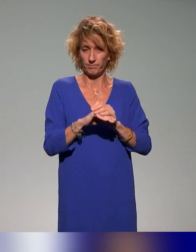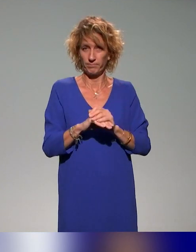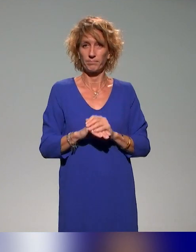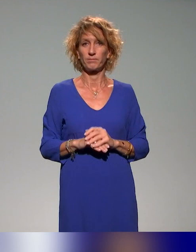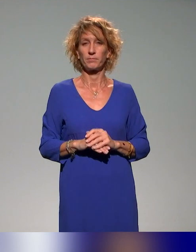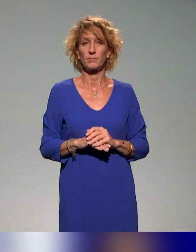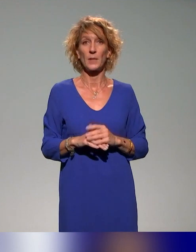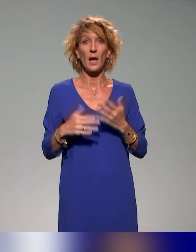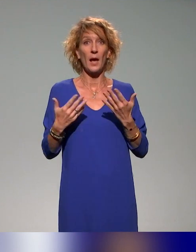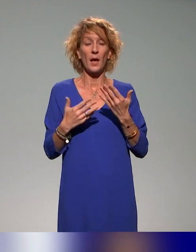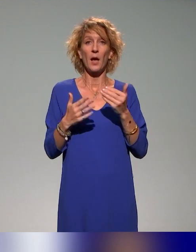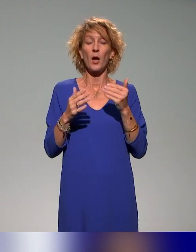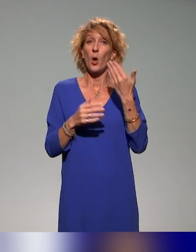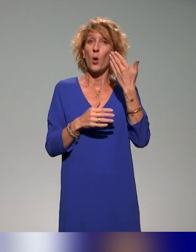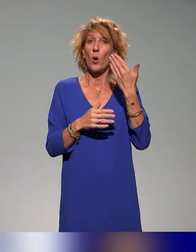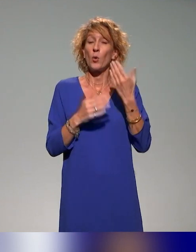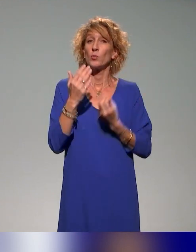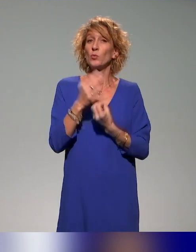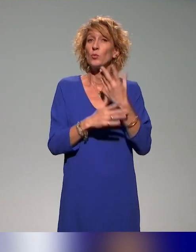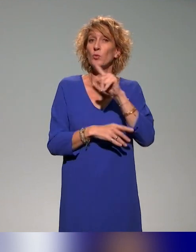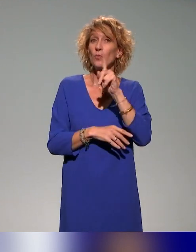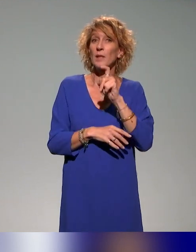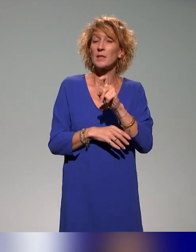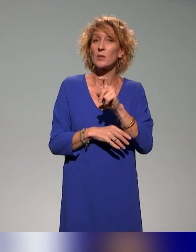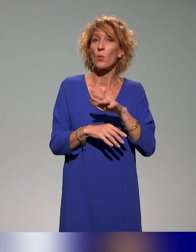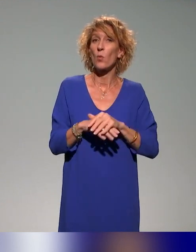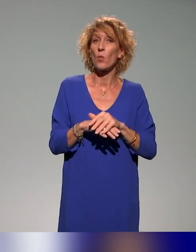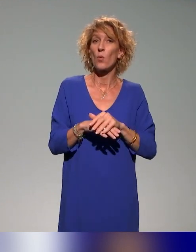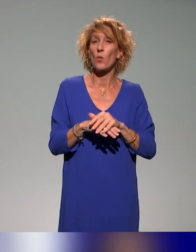Il y a une autre question qui tente d'explorer l'autre côté du miroir,